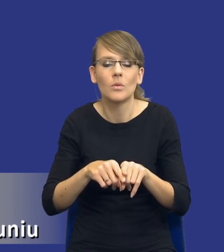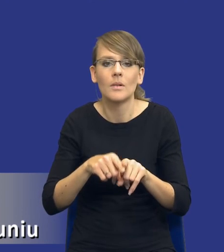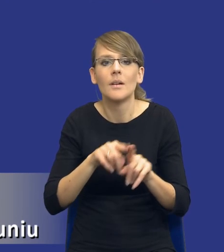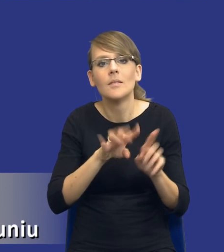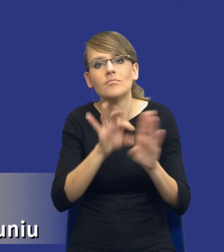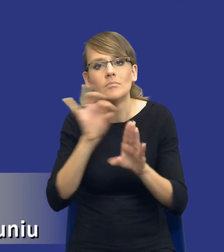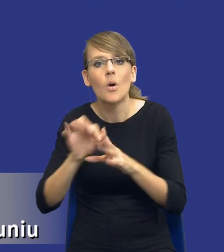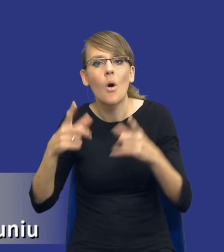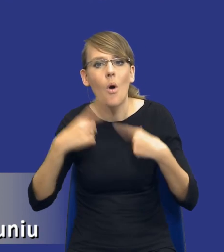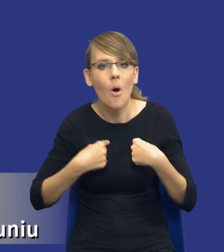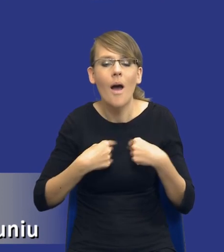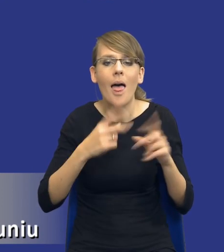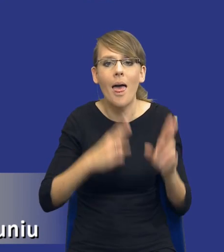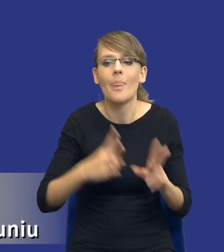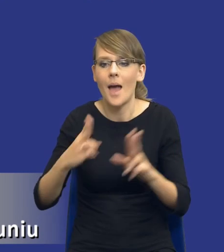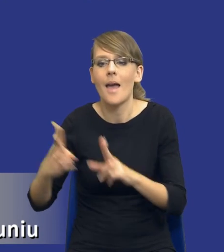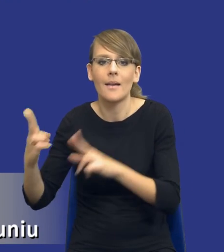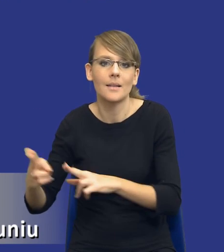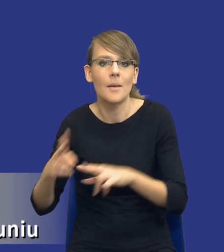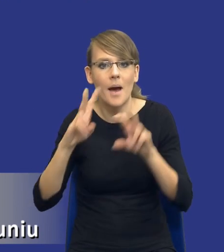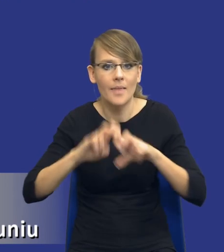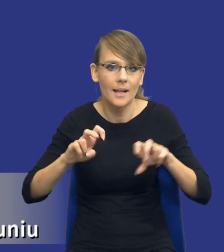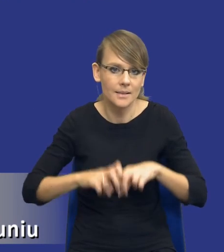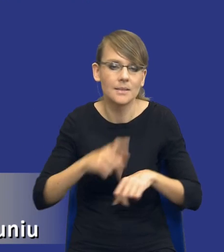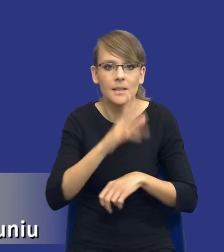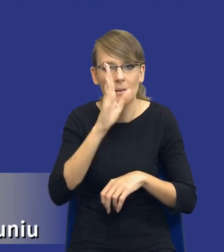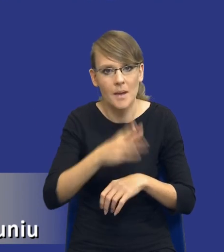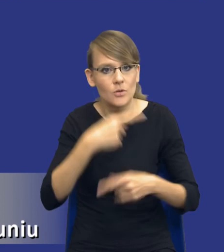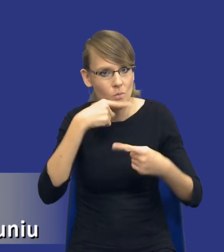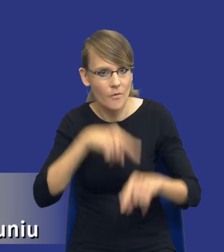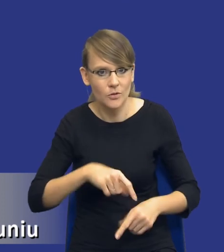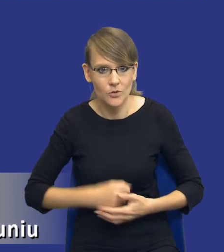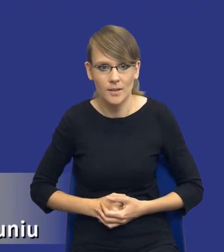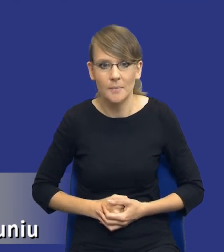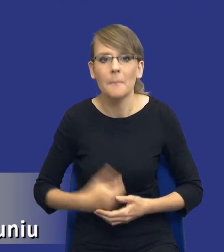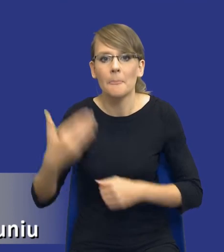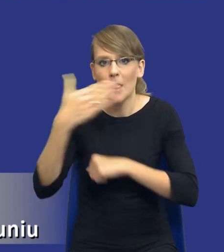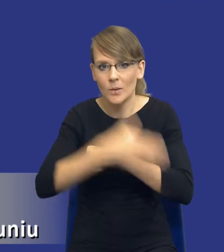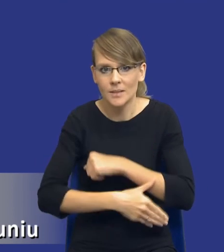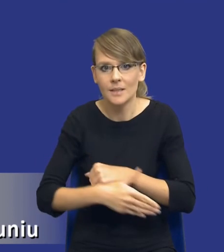które na jakichś tam etapach tej analizy będą za nie odpowiedzialne. I ostatnia rzecz, bo już tutaj mi się, drodzy